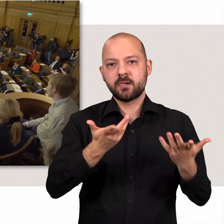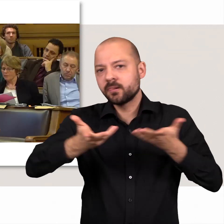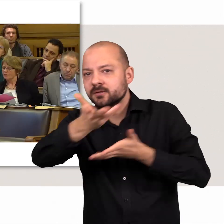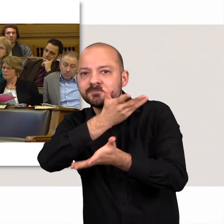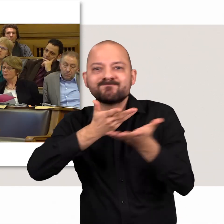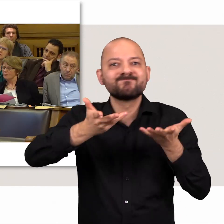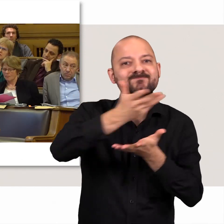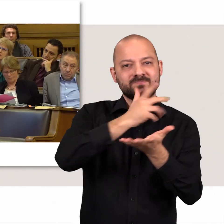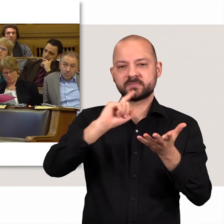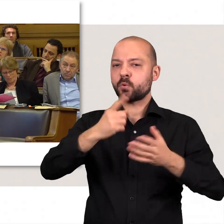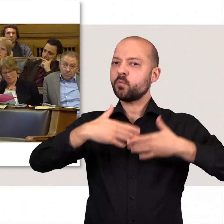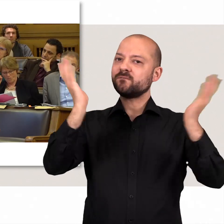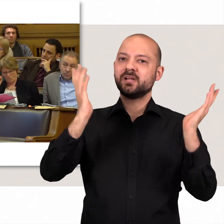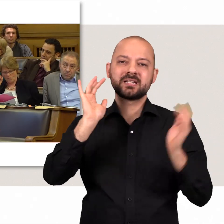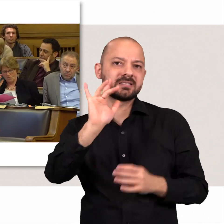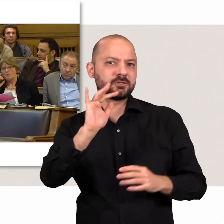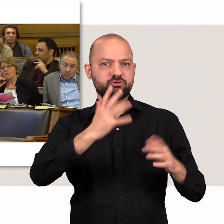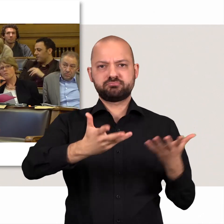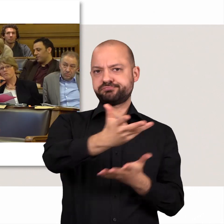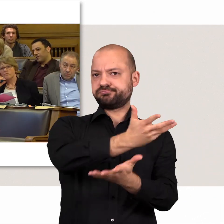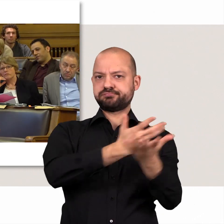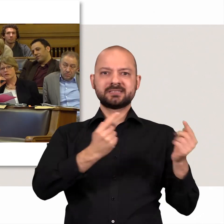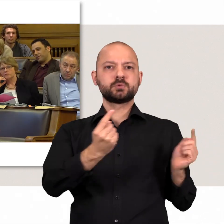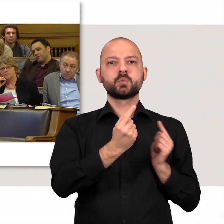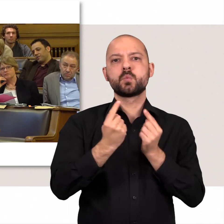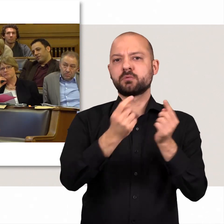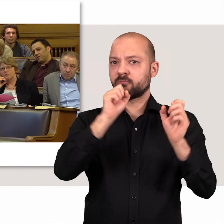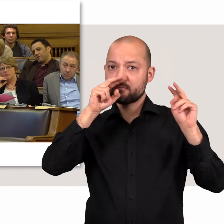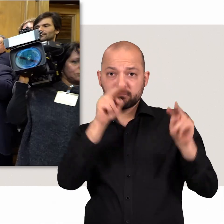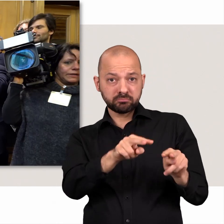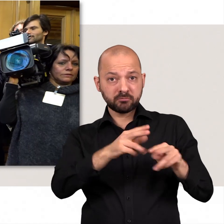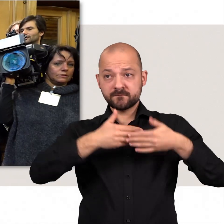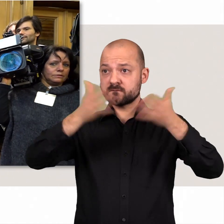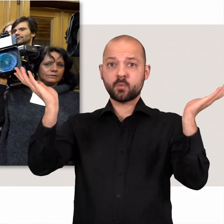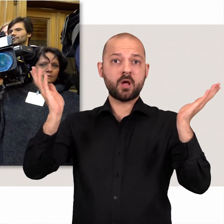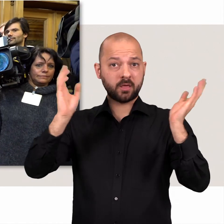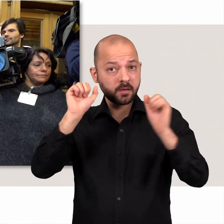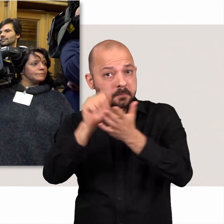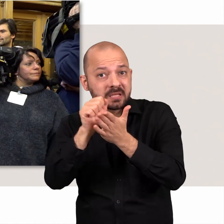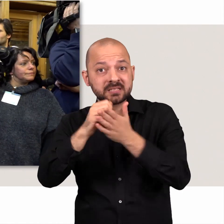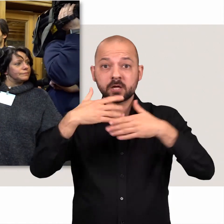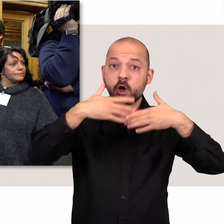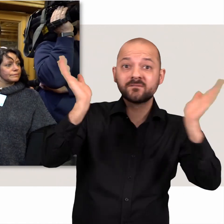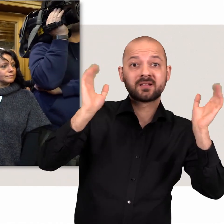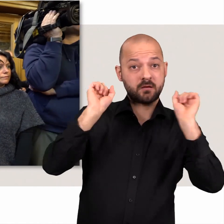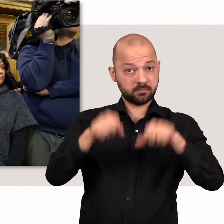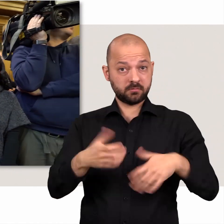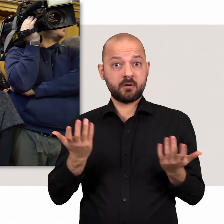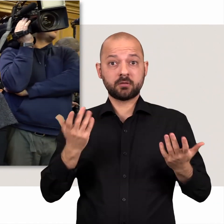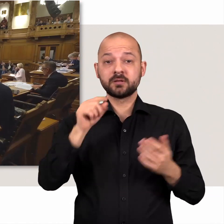In den Debatten diskutieren die Abgeordneten offen und kritisch - sichtbar und kontrollierbar für Presse und Öffentlichkeit.